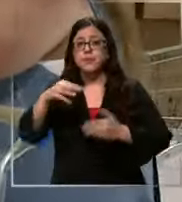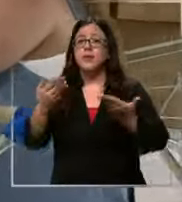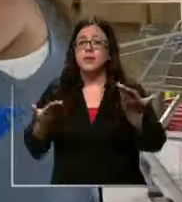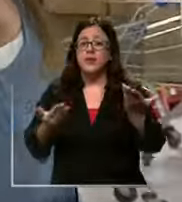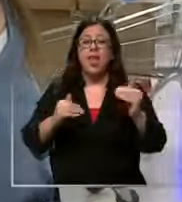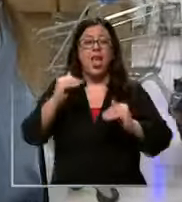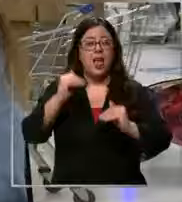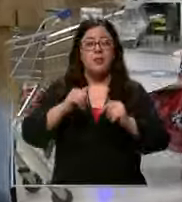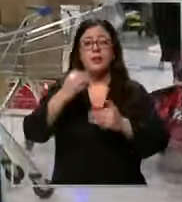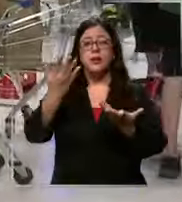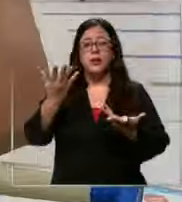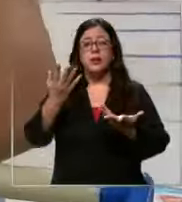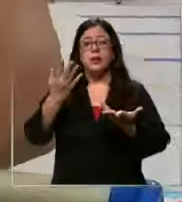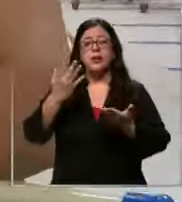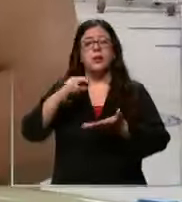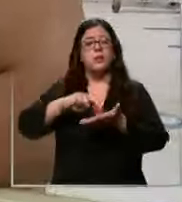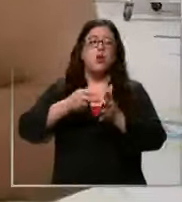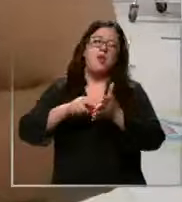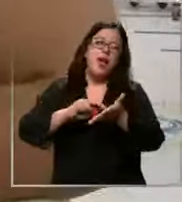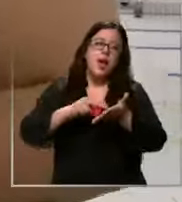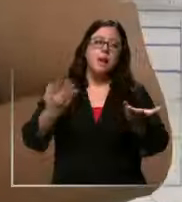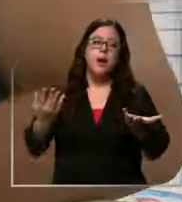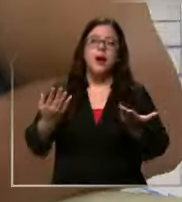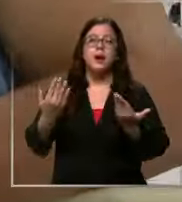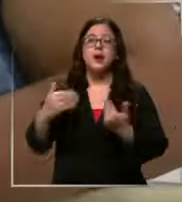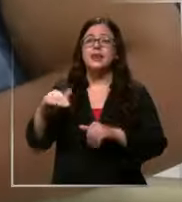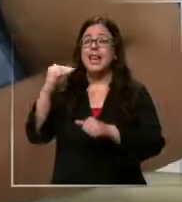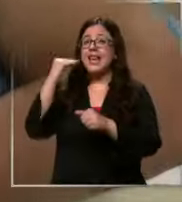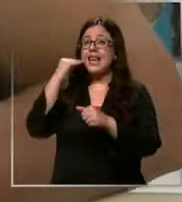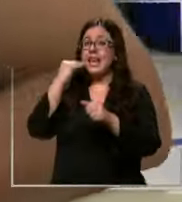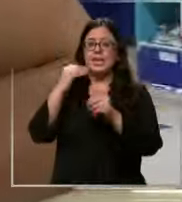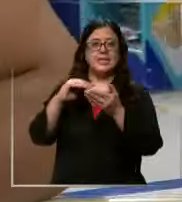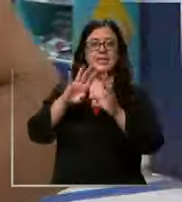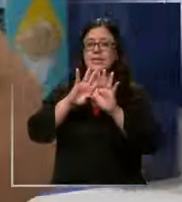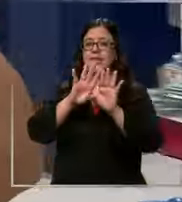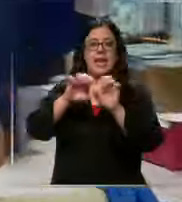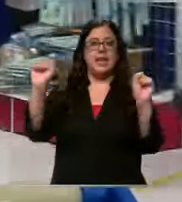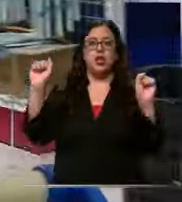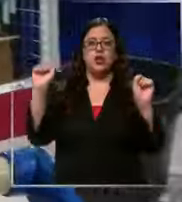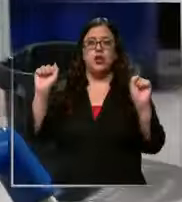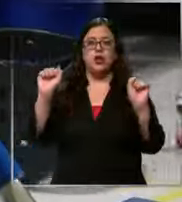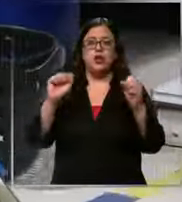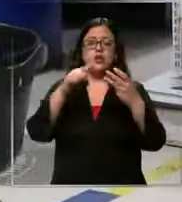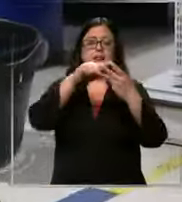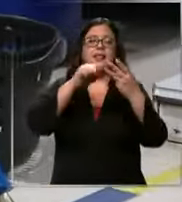un dolor de cabeza ya estamos casi listos están casi listos tres cu universitarios dos plumones